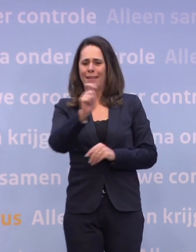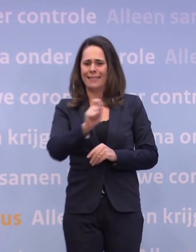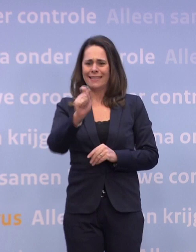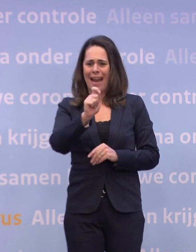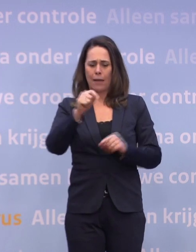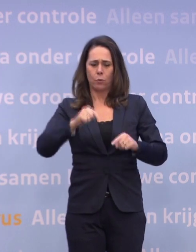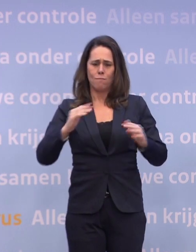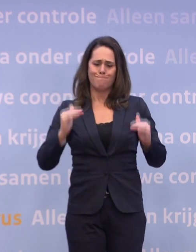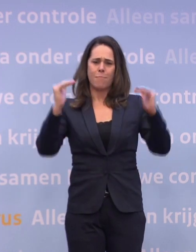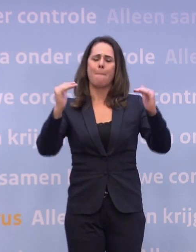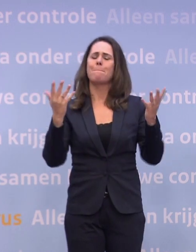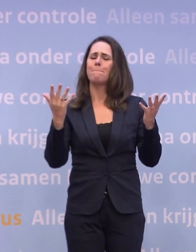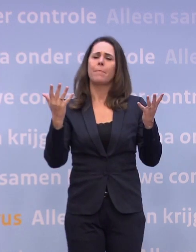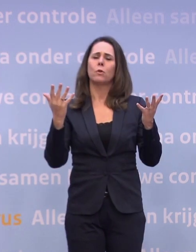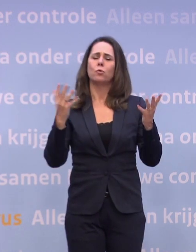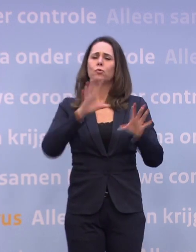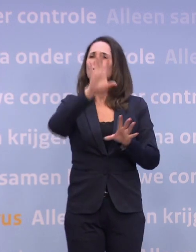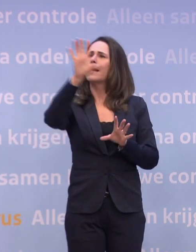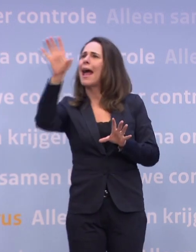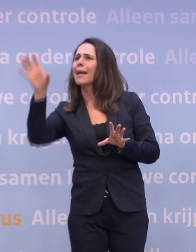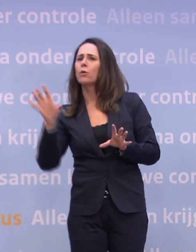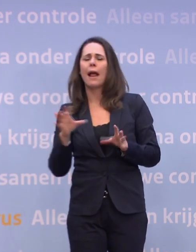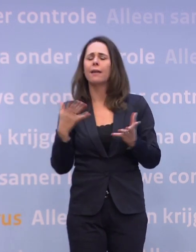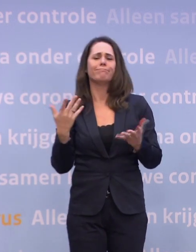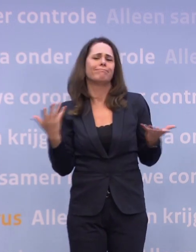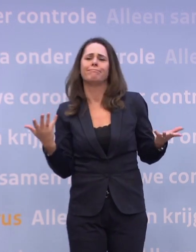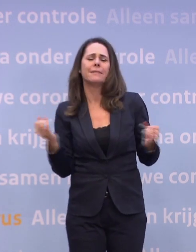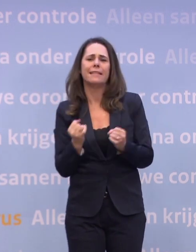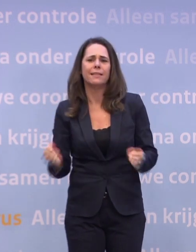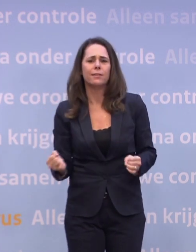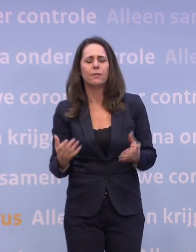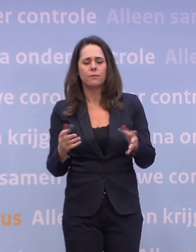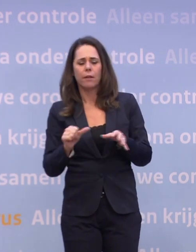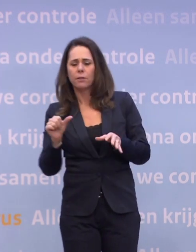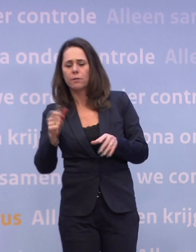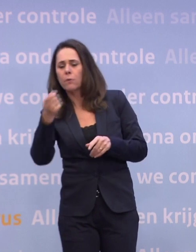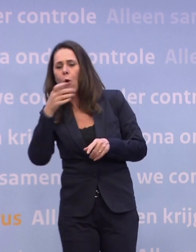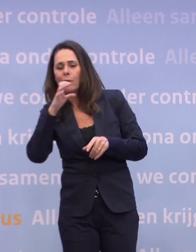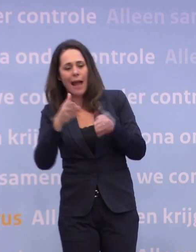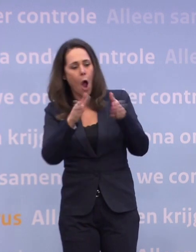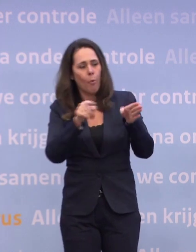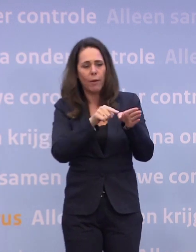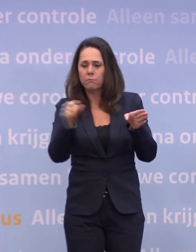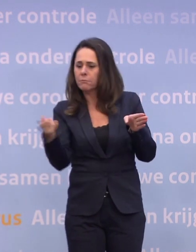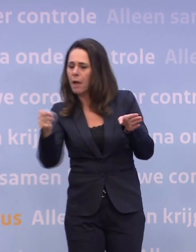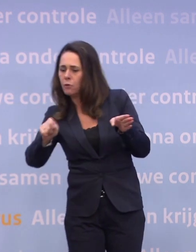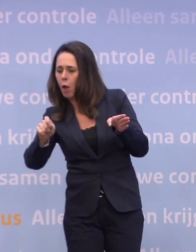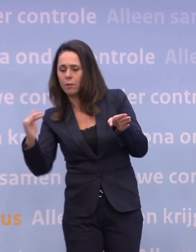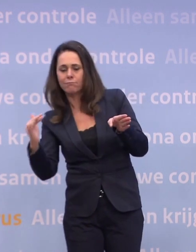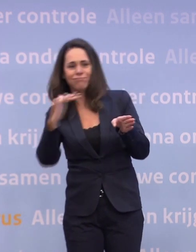...is regionaal niet voor de hand liggend omdat je dan waterbedeffecten krijgt. Als je in de ene regio de horeca alweer opent... ...terwijl die in andere regio's nog dicht is...